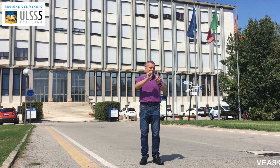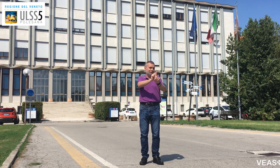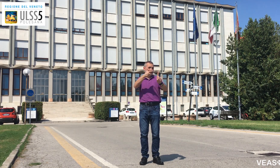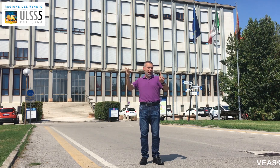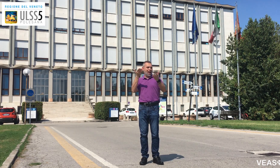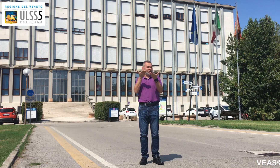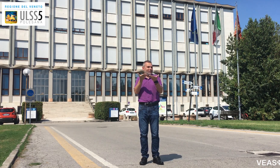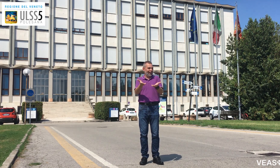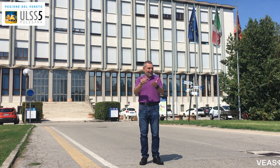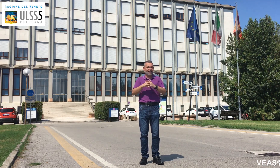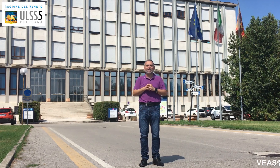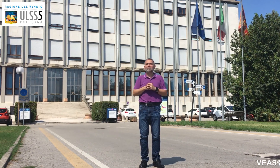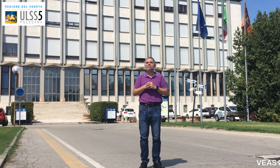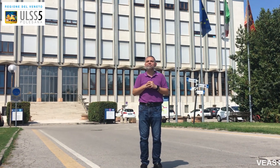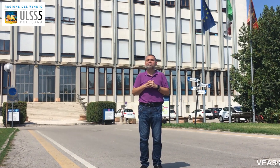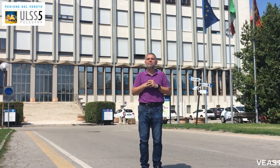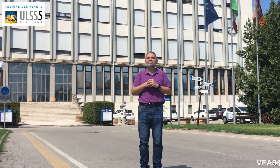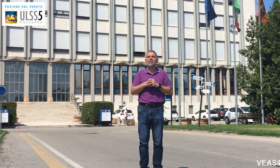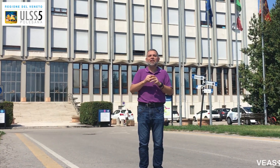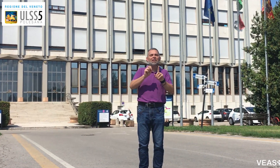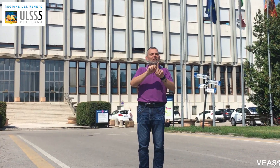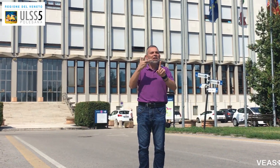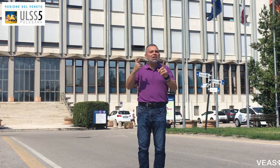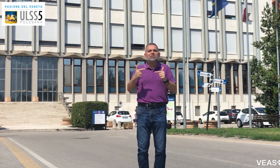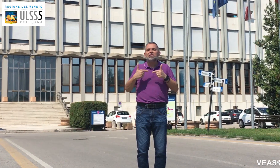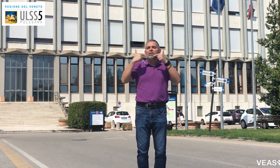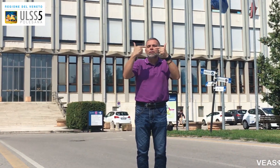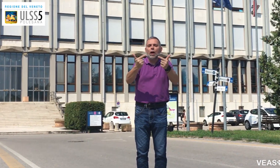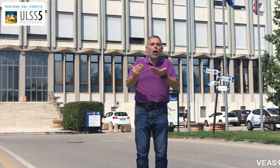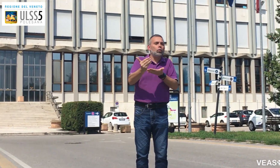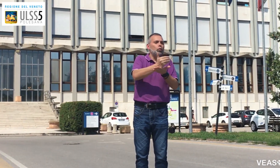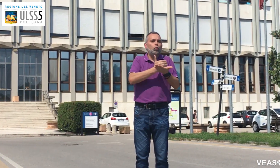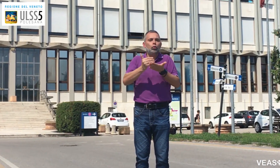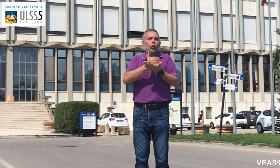con il servizio di video-interpretariato VEASYT Live!